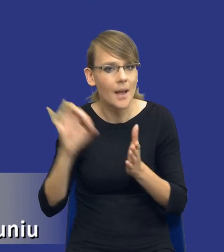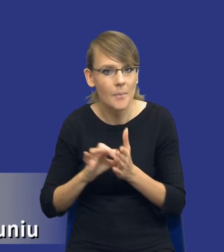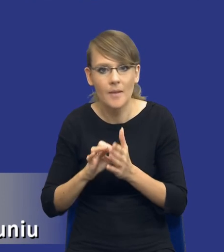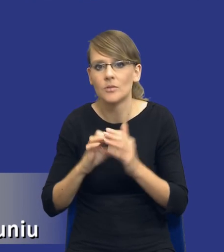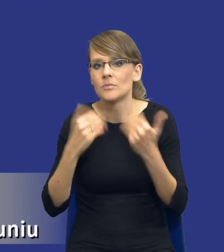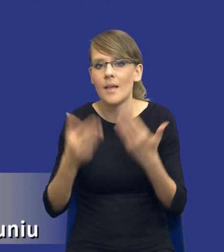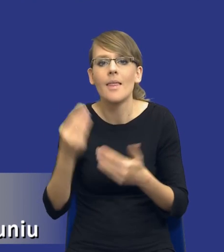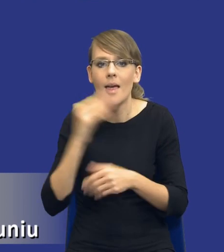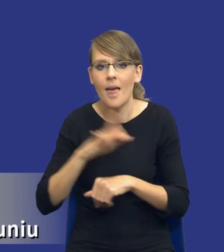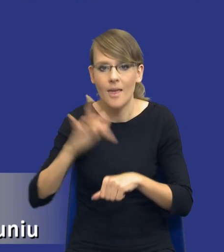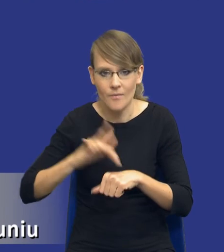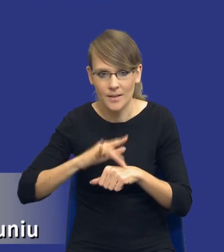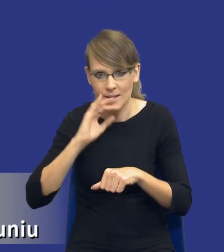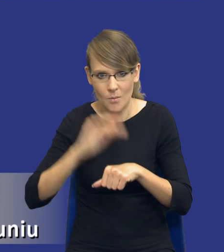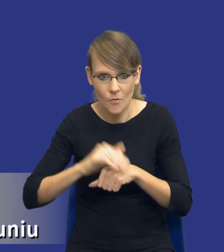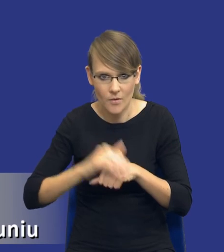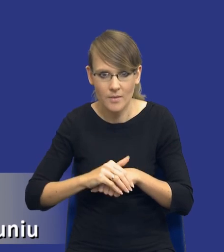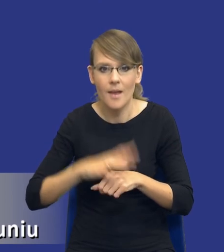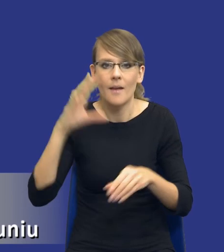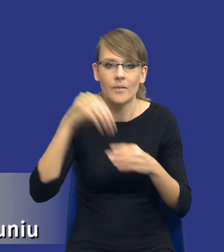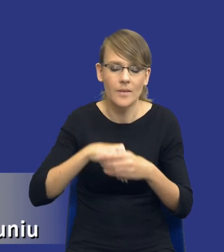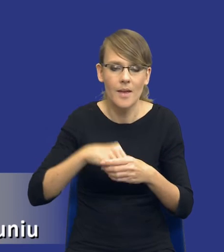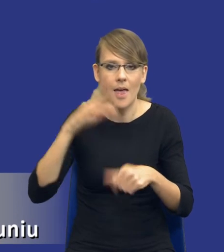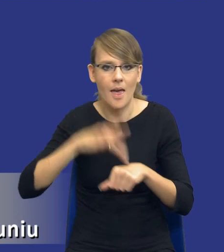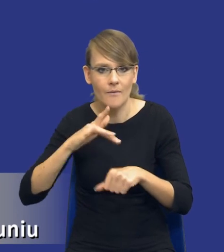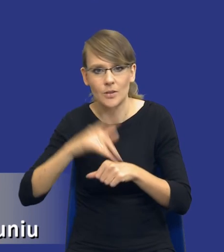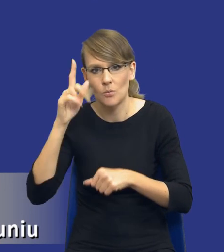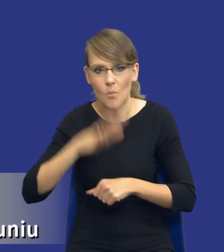efektów zamówienia, w tym efektów społecznych, środowiskowych oraz gospodarczych,